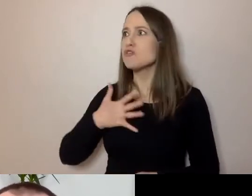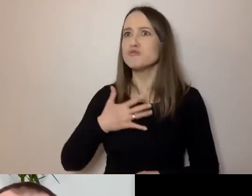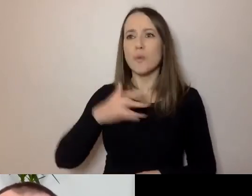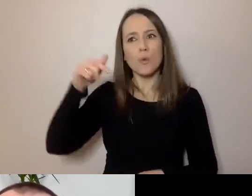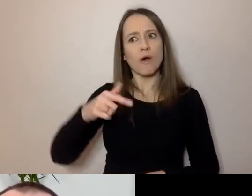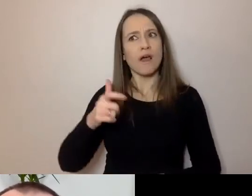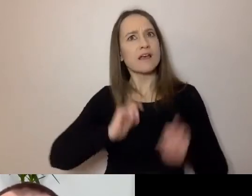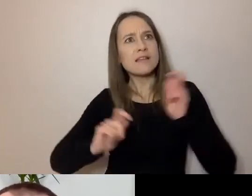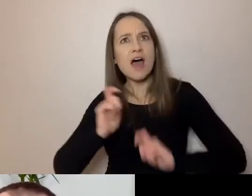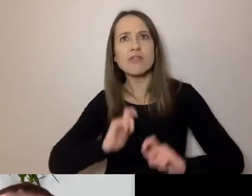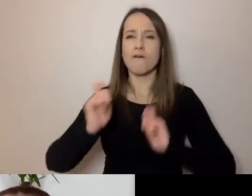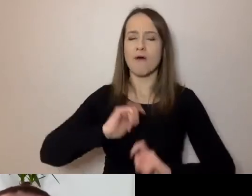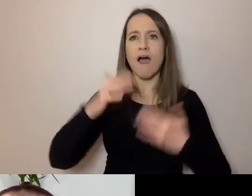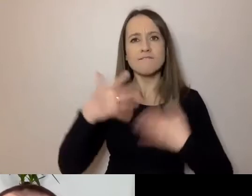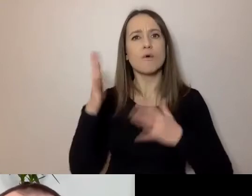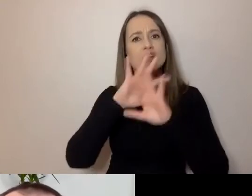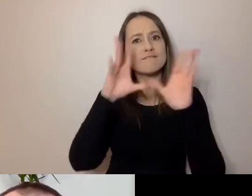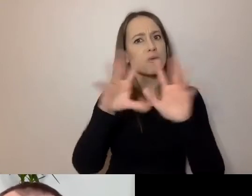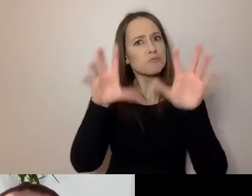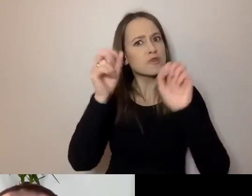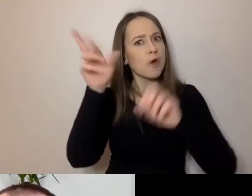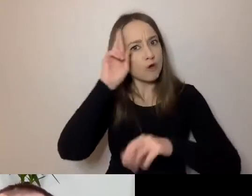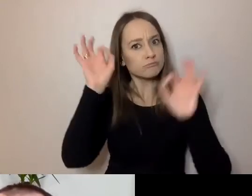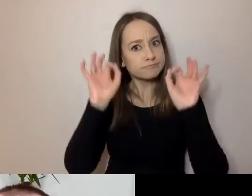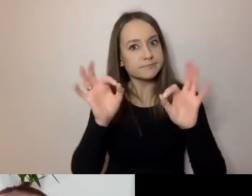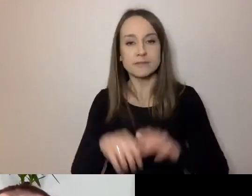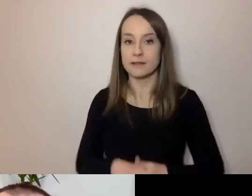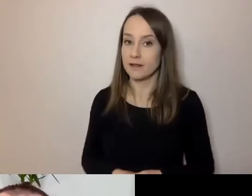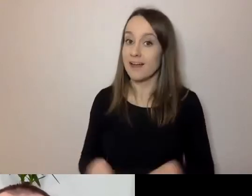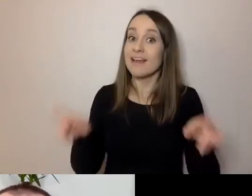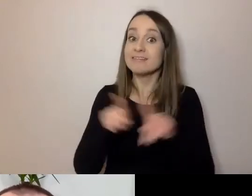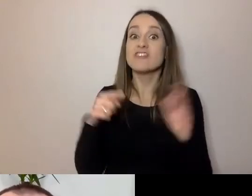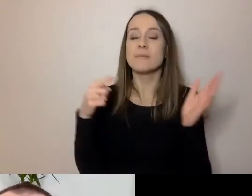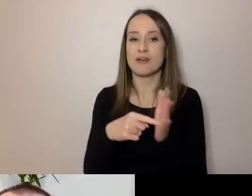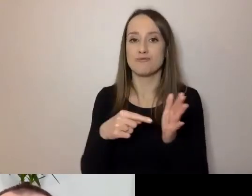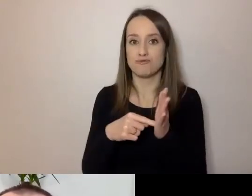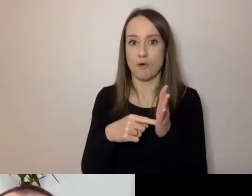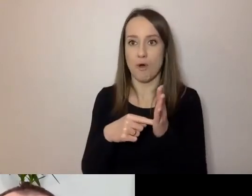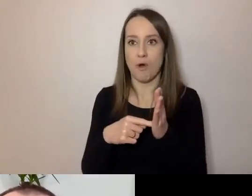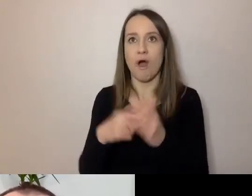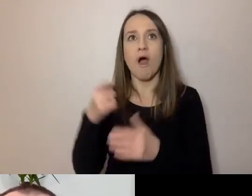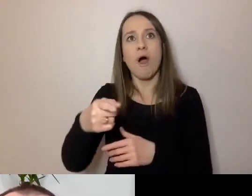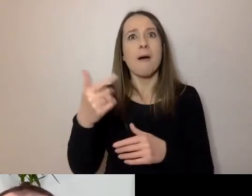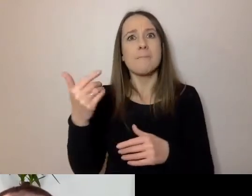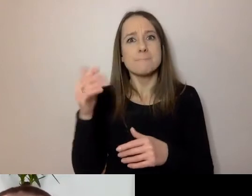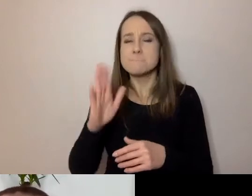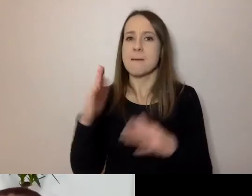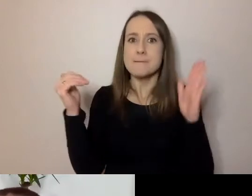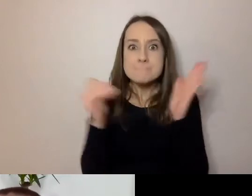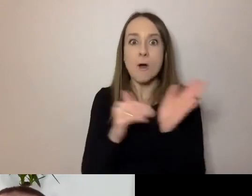Żeby wszystko rozumieli. Aby ta rozmowa niepotrzebnie też nie zajmowała czasu. Do tego służy prosty język.